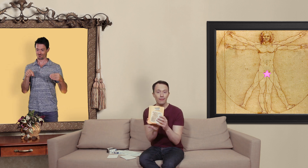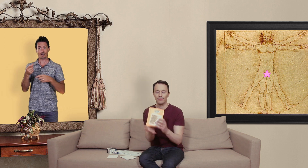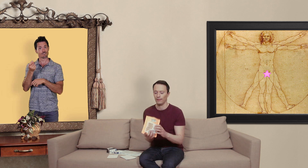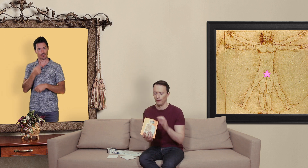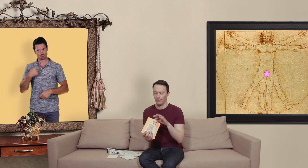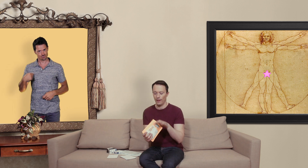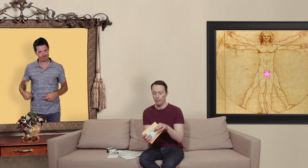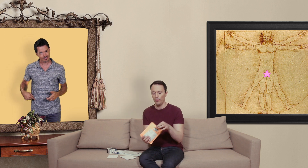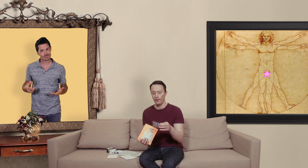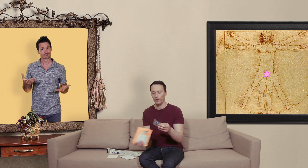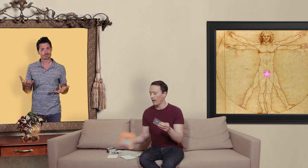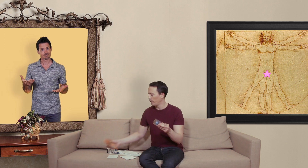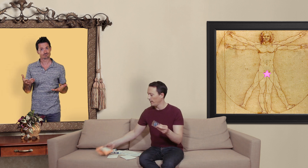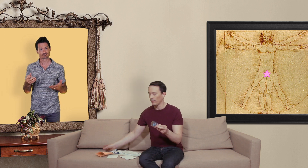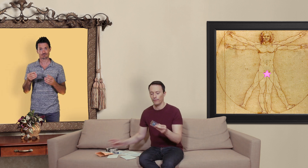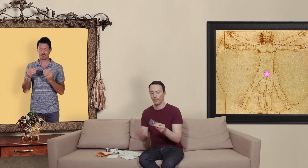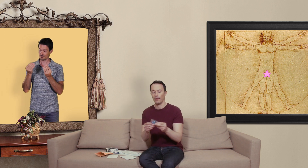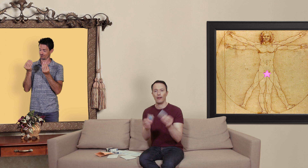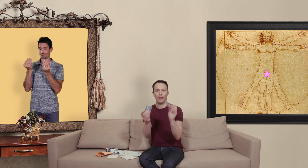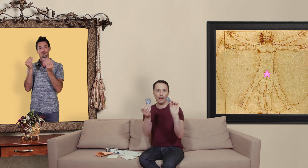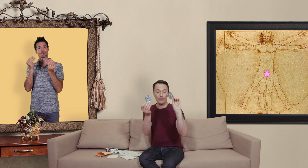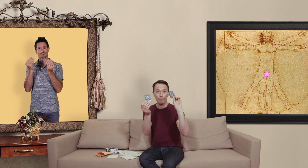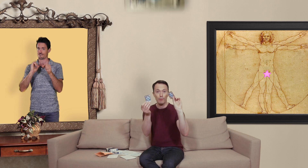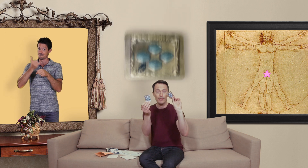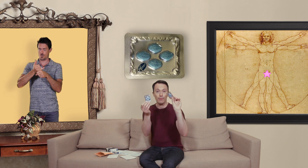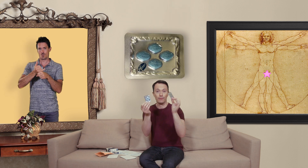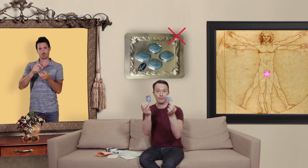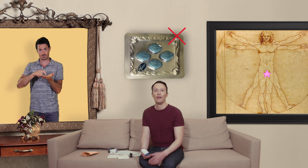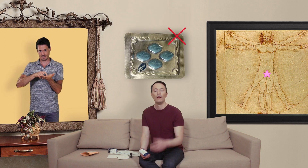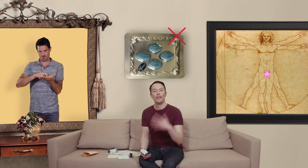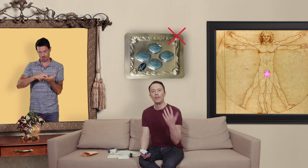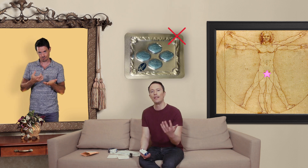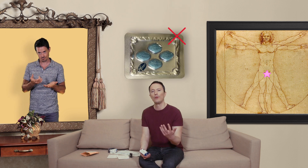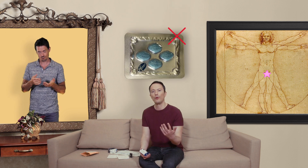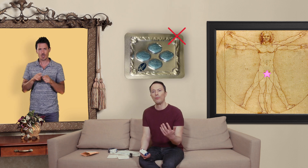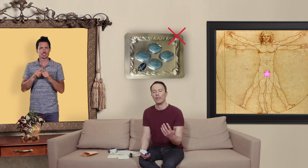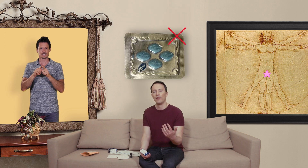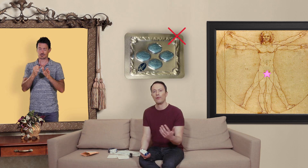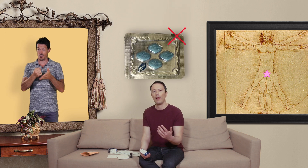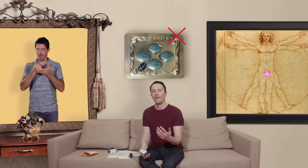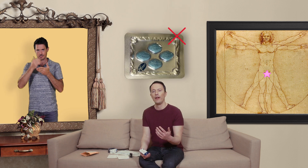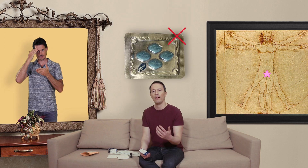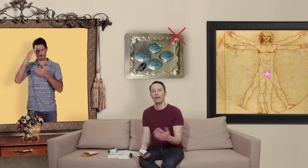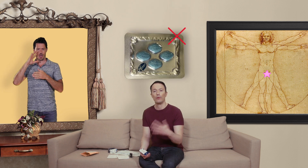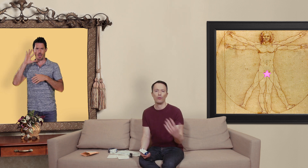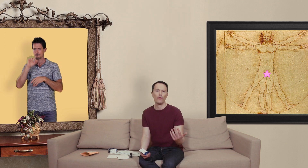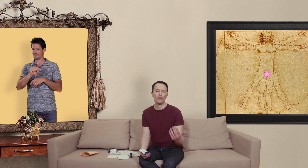et puis on a affaire à des faux médicaments il ya aussi quelques trucs pour savoir si on a affaire à des contrefaçons ou